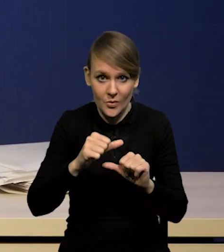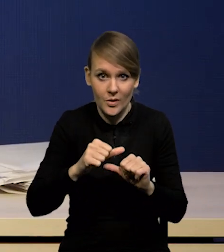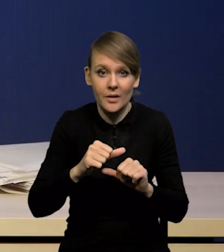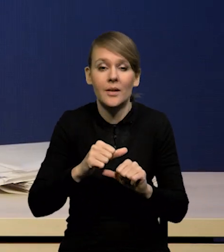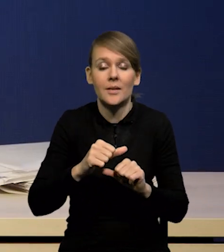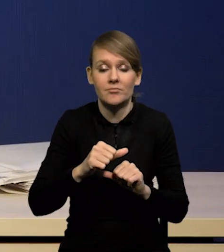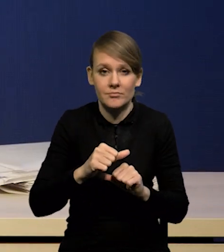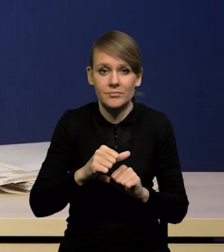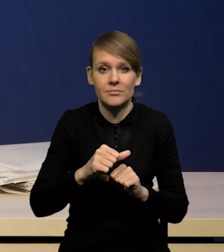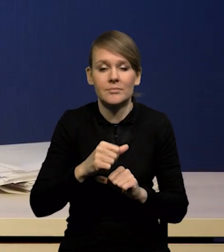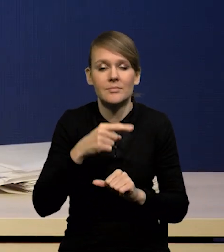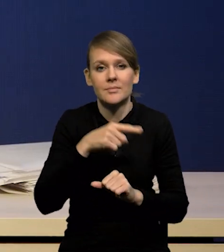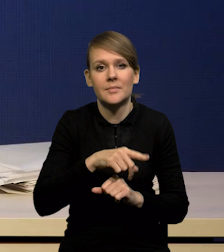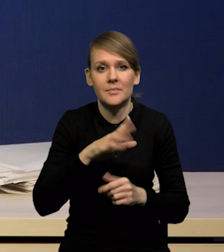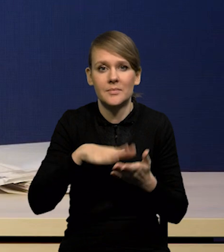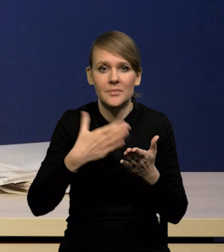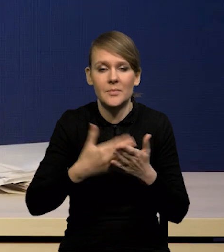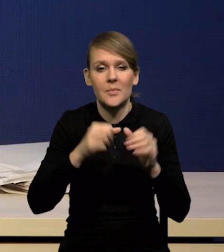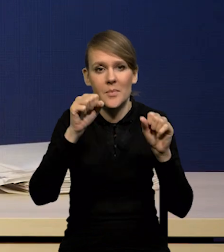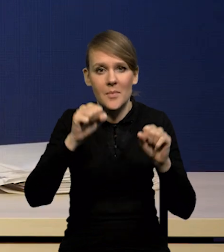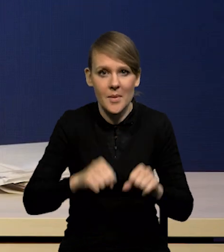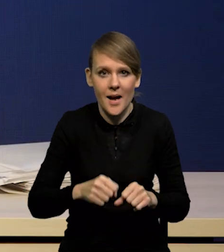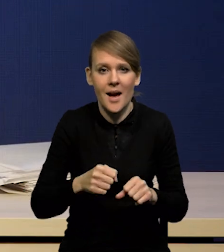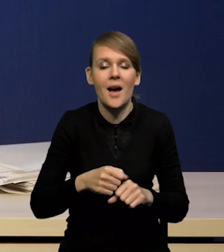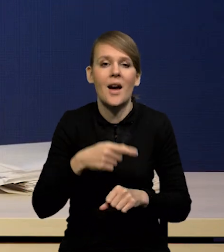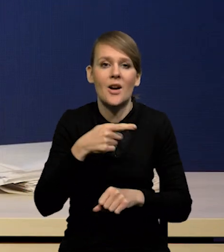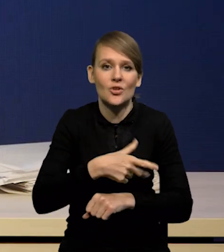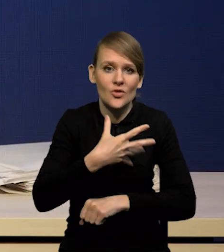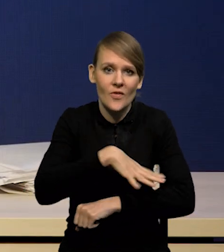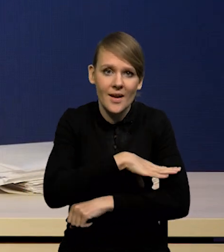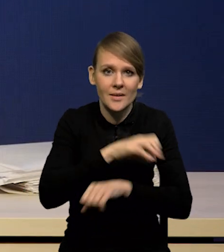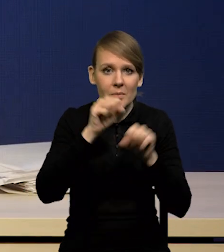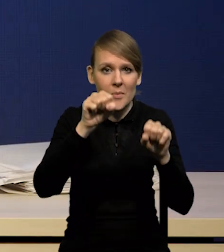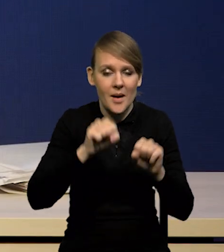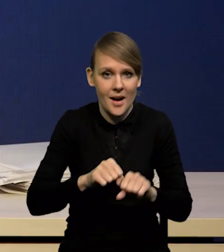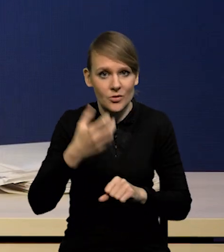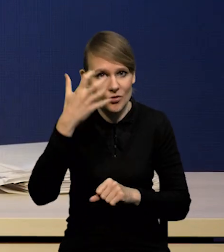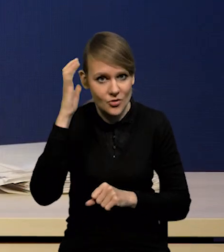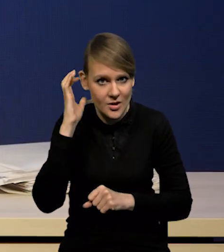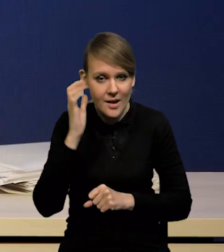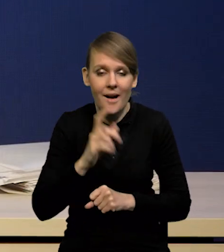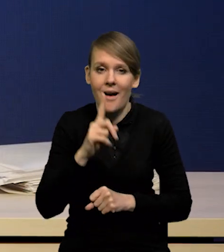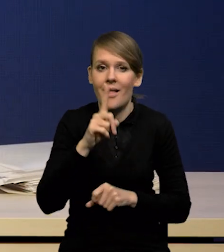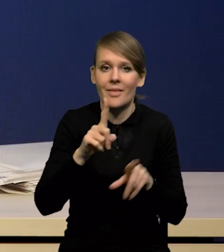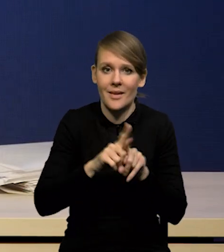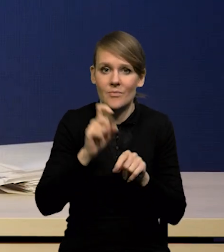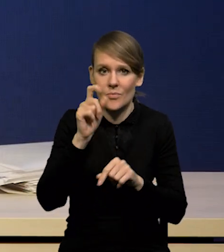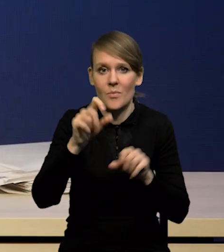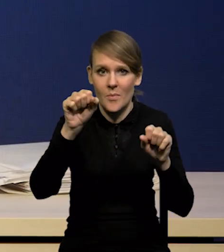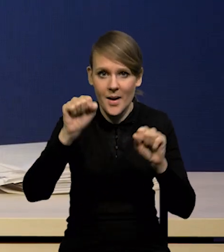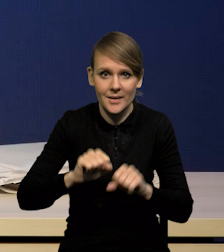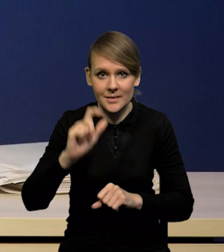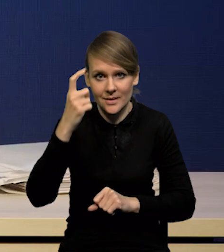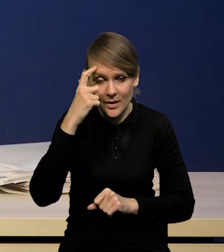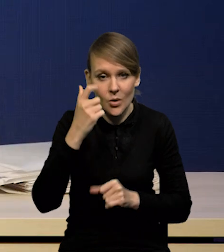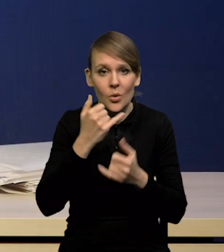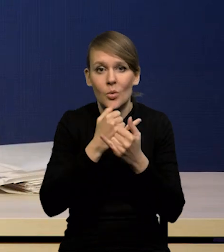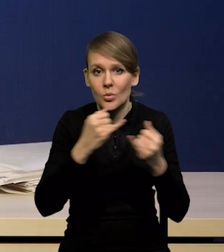jak choćby Bank Szwecji, czy Bank Czech. Natomiast są banki centralne, które z różnych powodów oczekują,